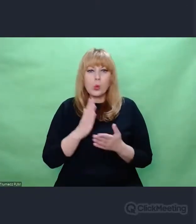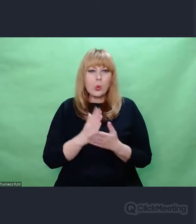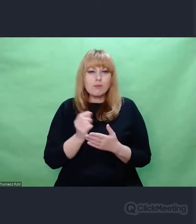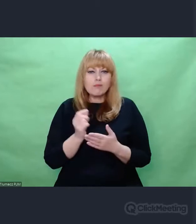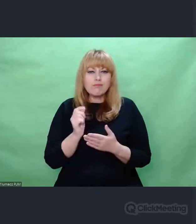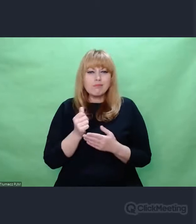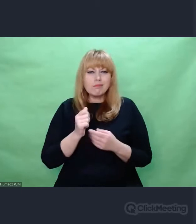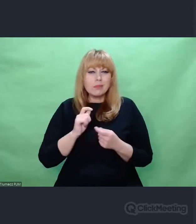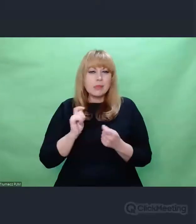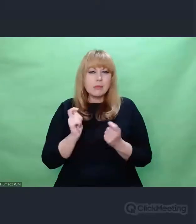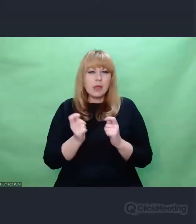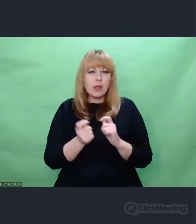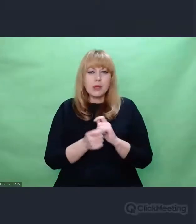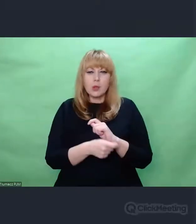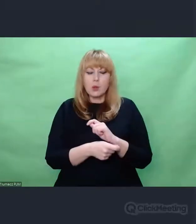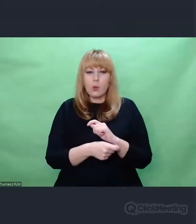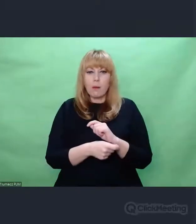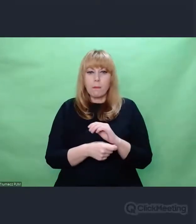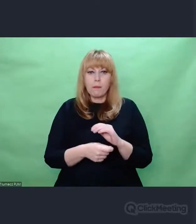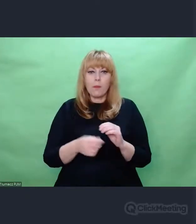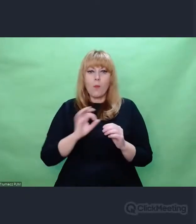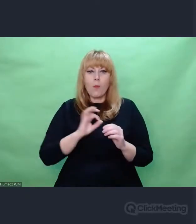spoglądać nie tylko na muzykę, którą uprawiam,